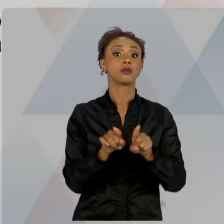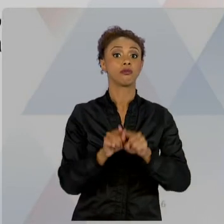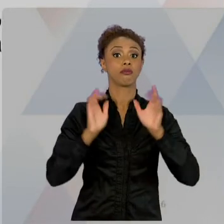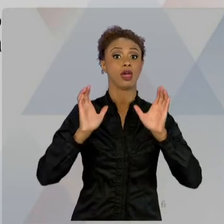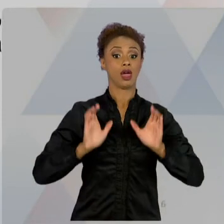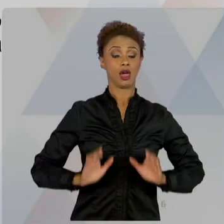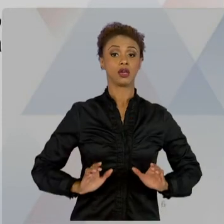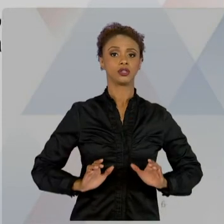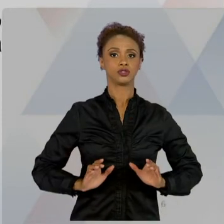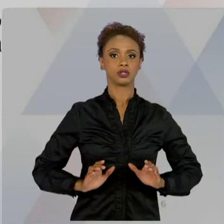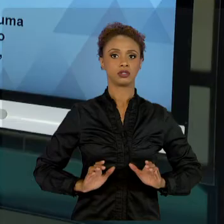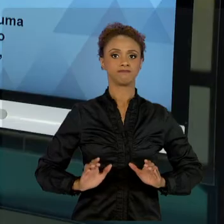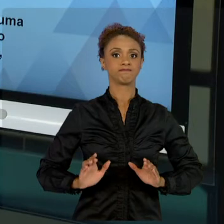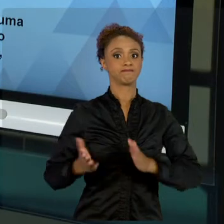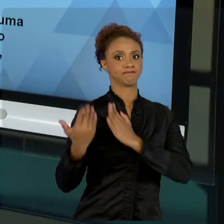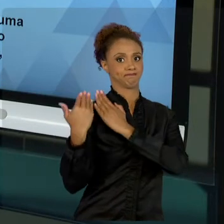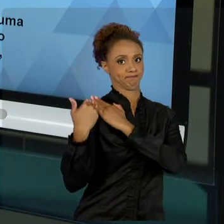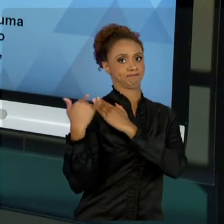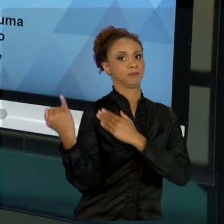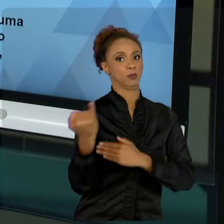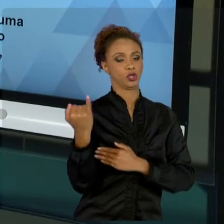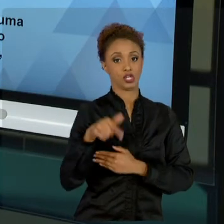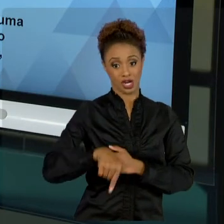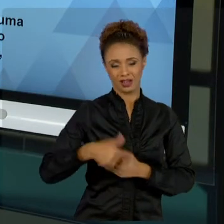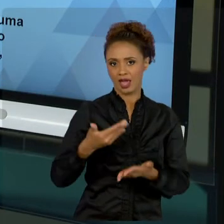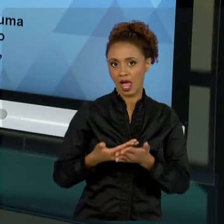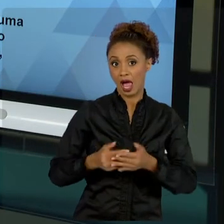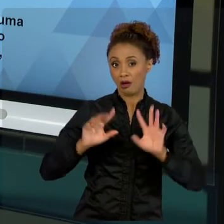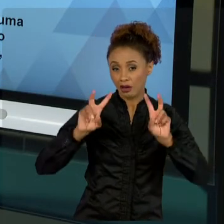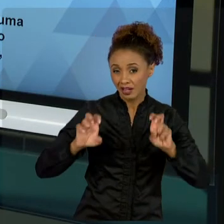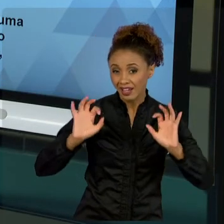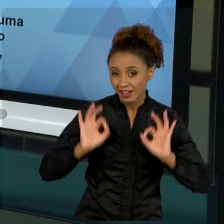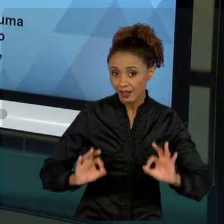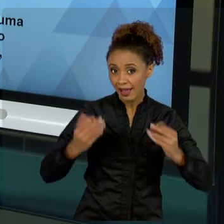DE ÉTICA, MAS A ÉTICA, ESSE COMPROMISSO COM O